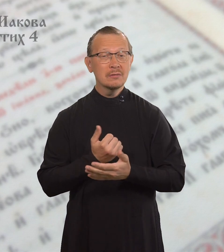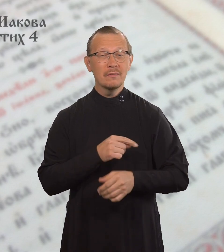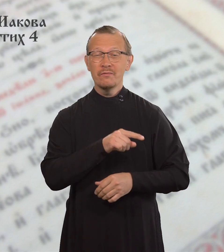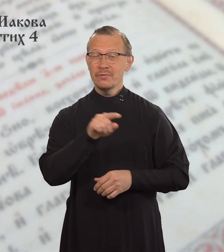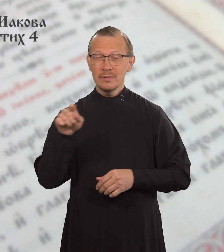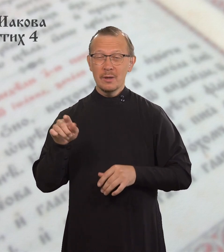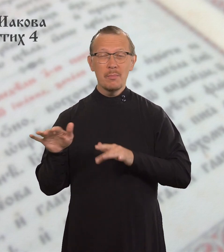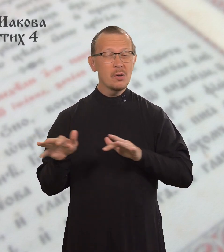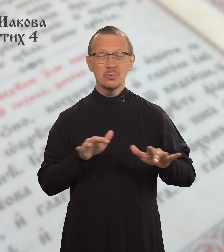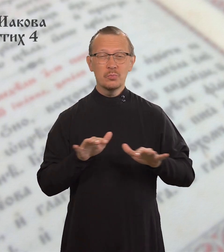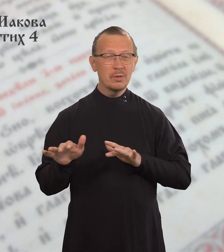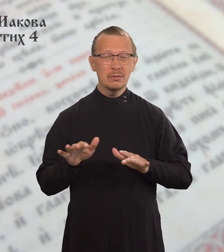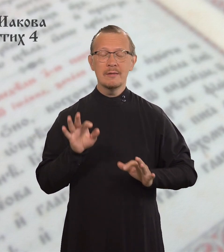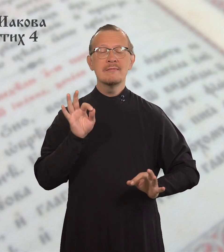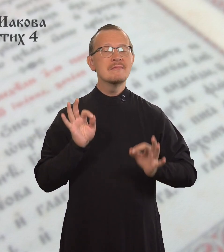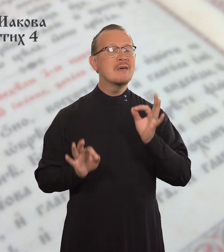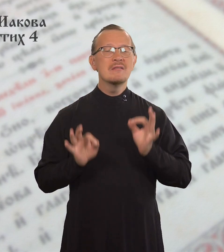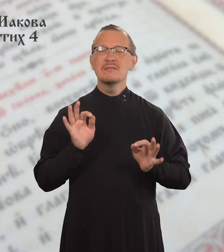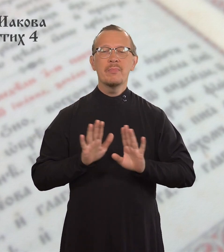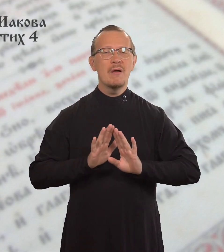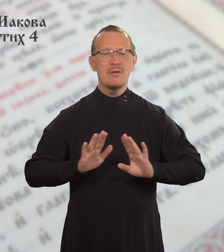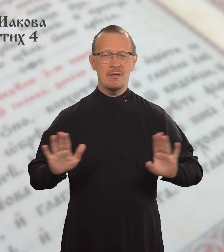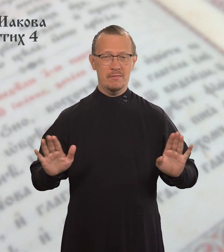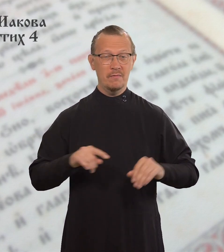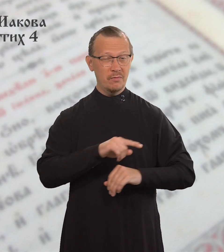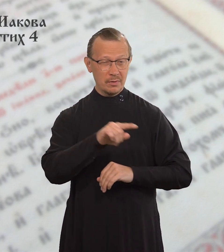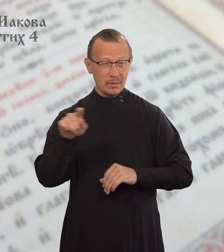Получается, вы поступаете несправедливо,